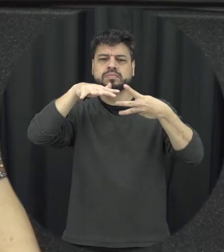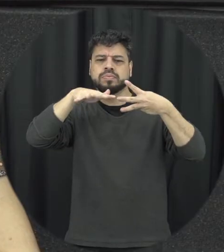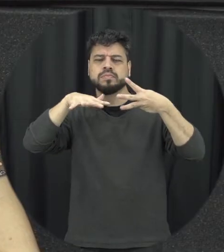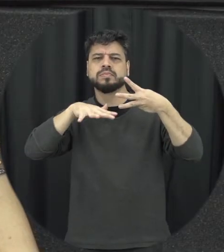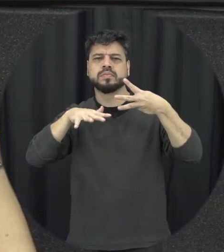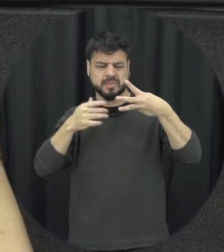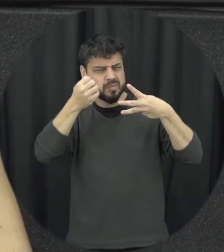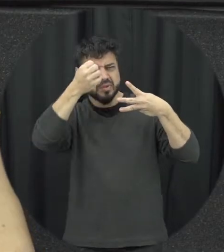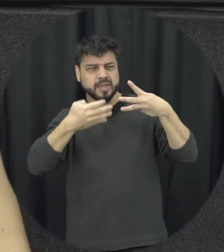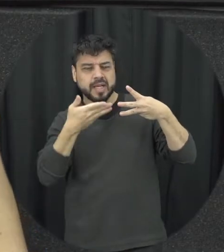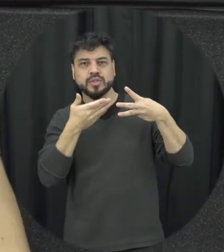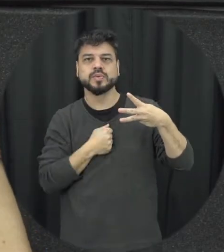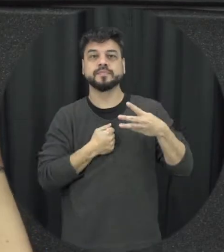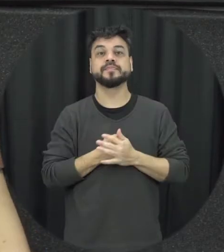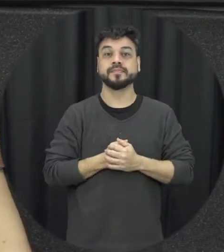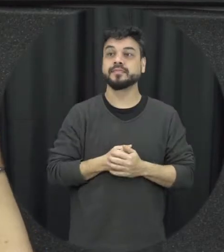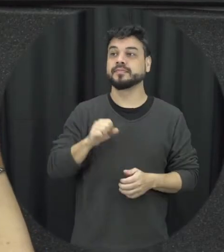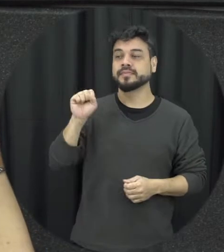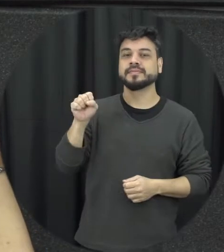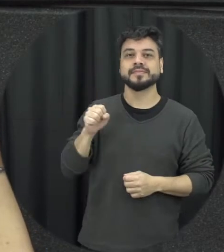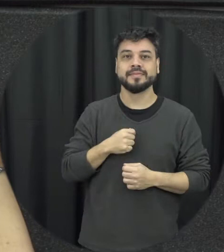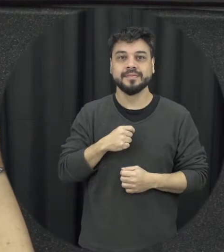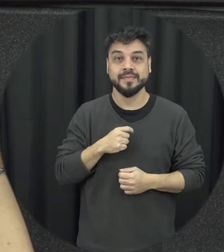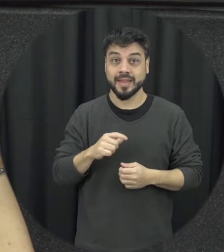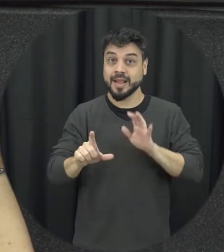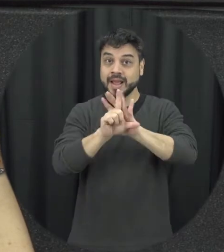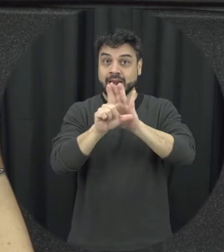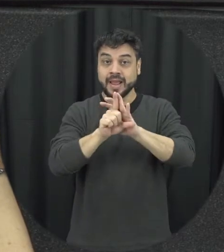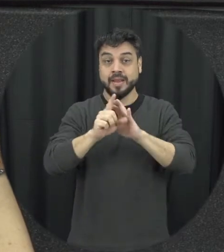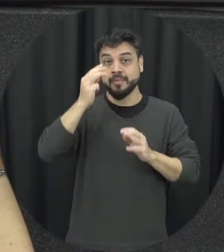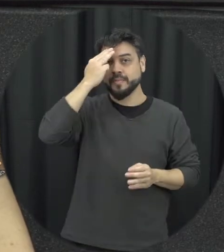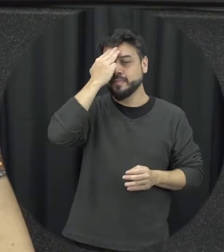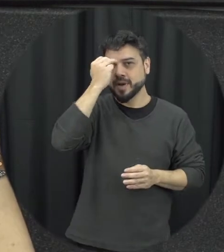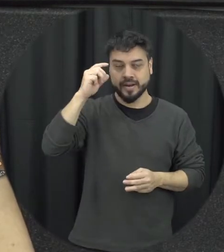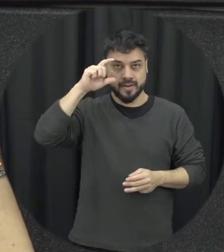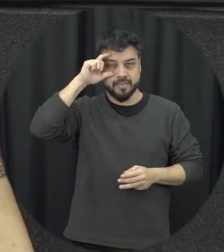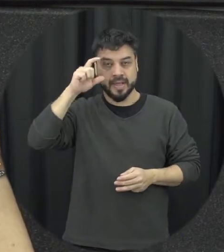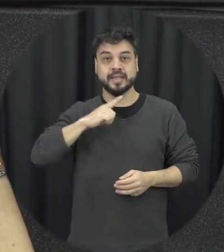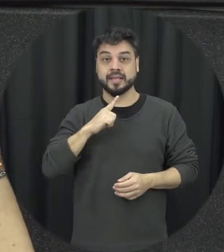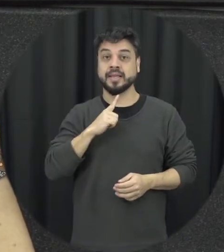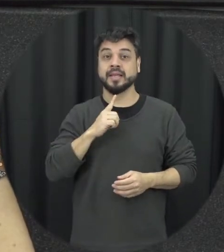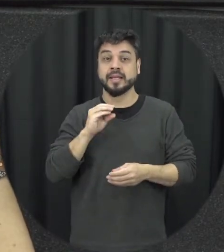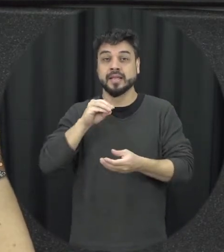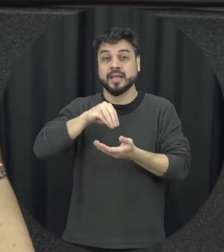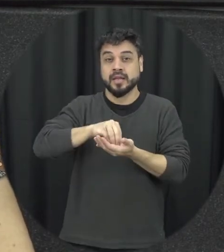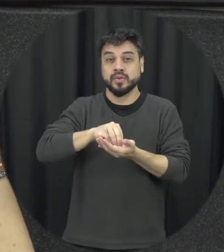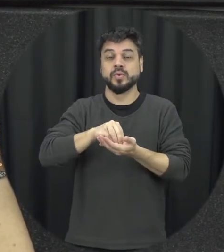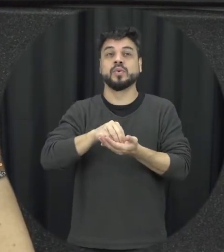Então assim, a lei Maria da Penha importante colocar aquela é uma das três legislações do melhores que